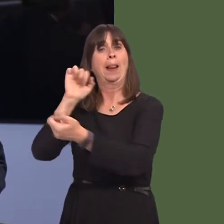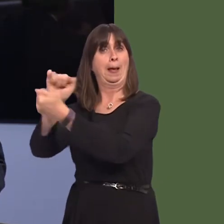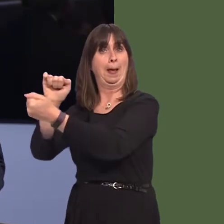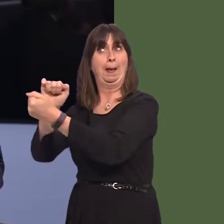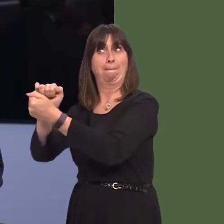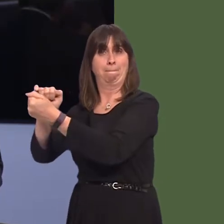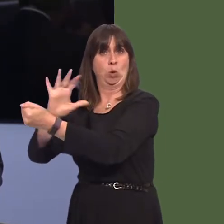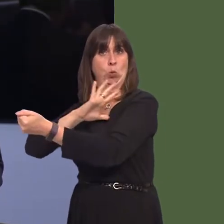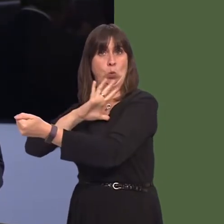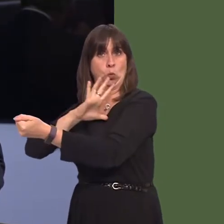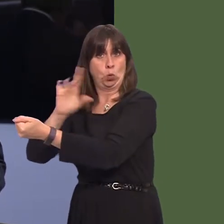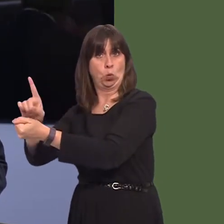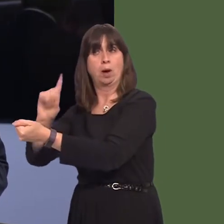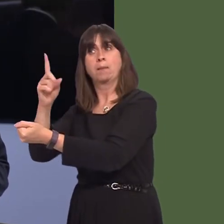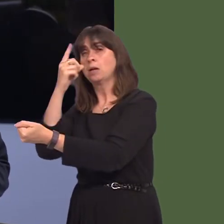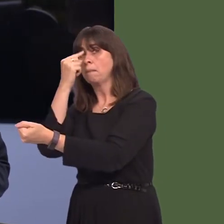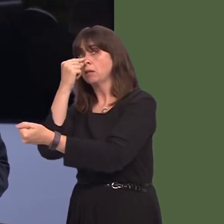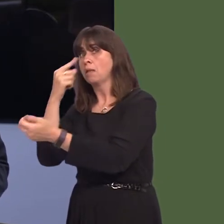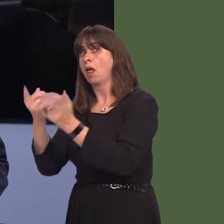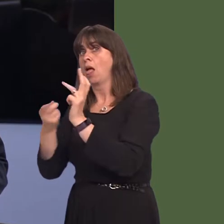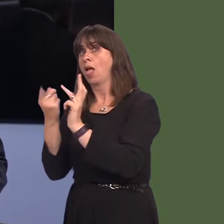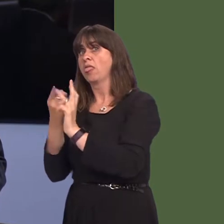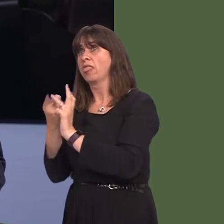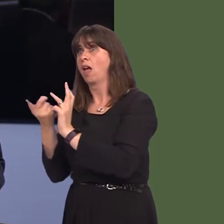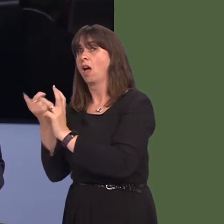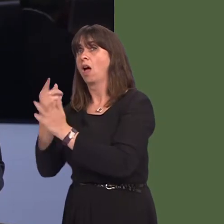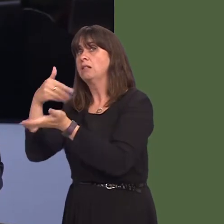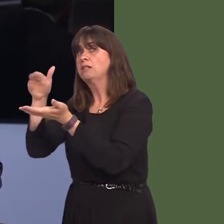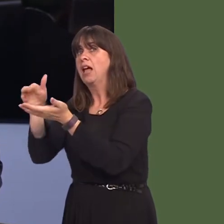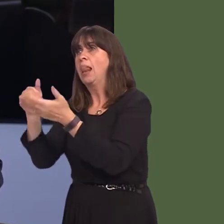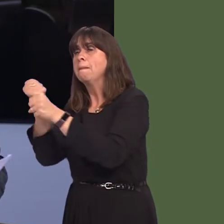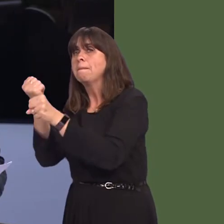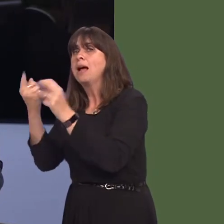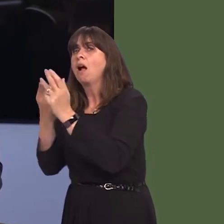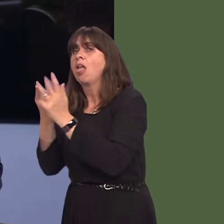opportunities for other products are explored, and that he would be taking that further with